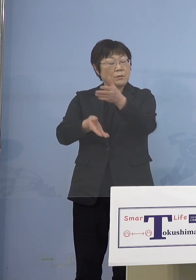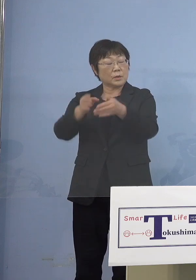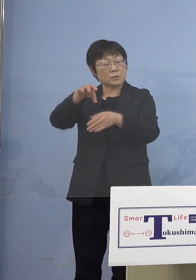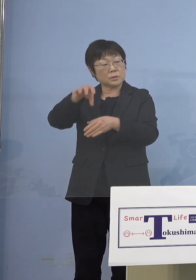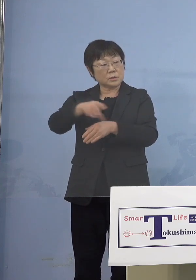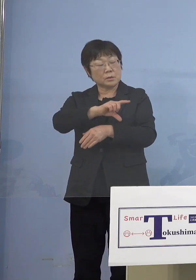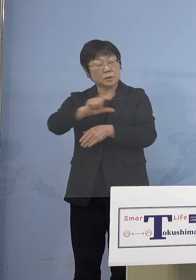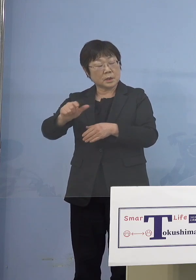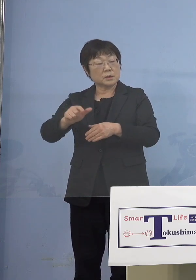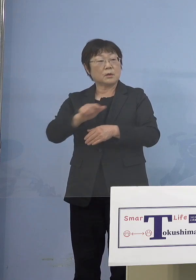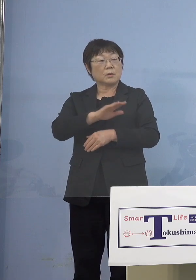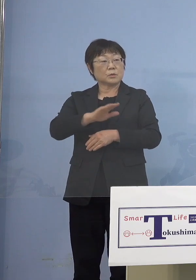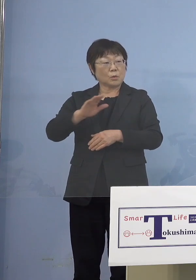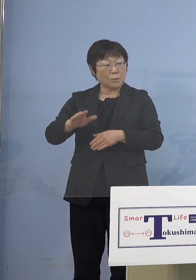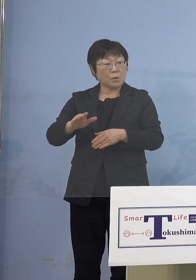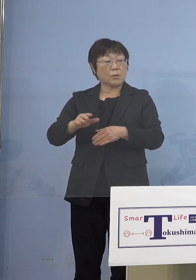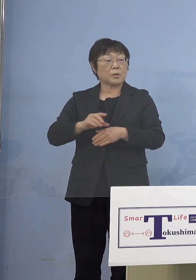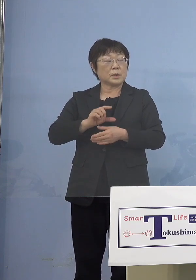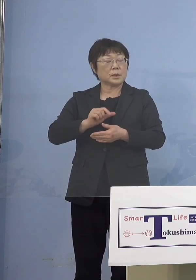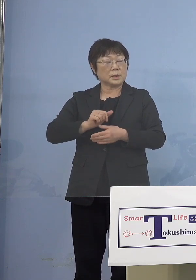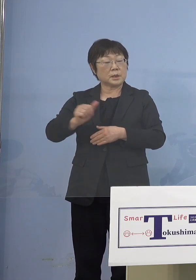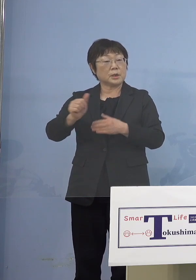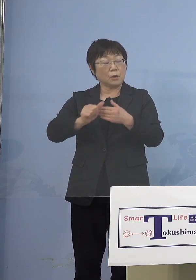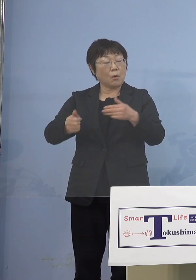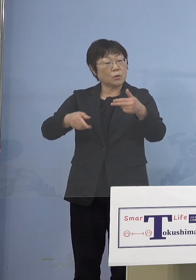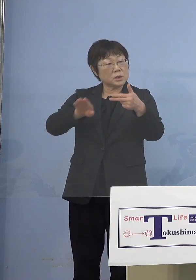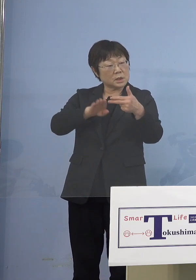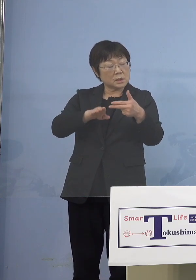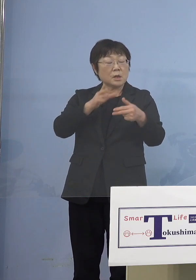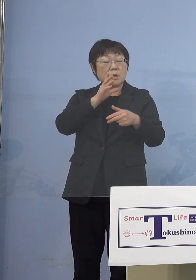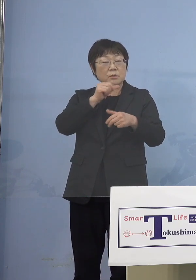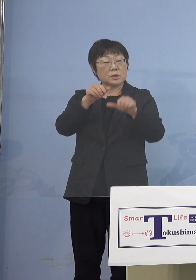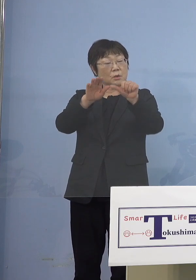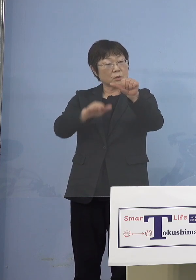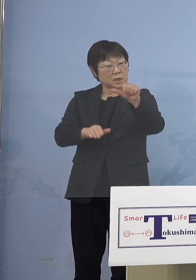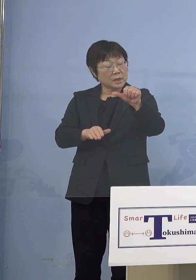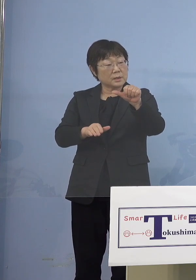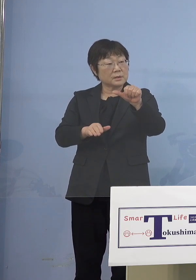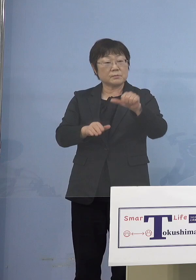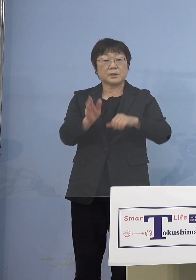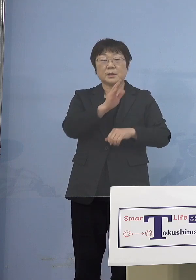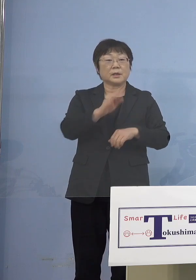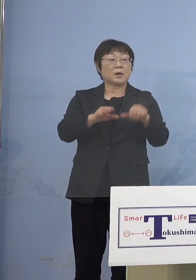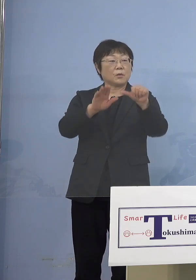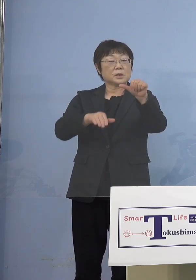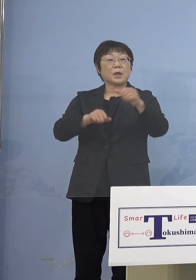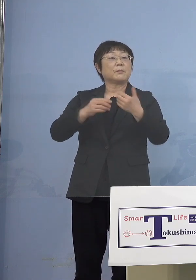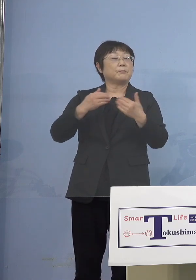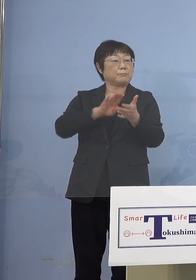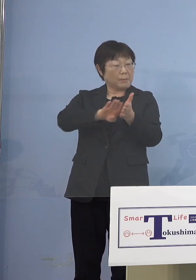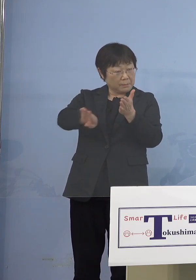ちょっと言葉ダブりますけれども 利用する5歳未満の （知事） 5歳未満なくていいです